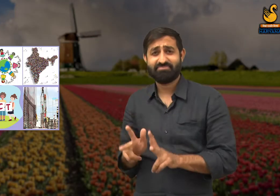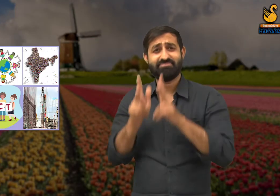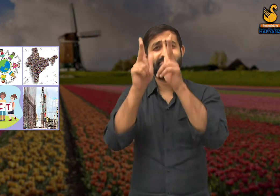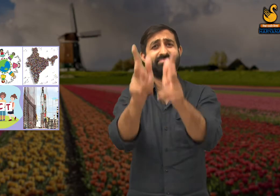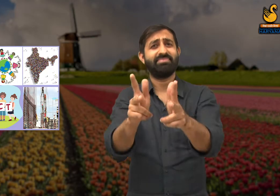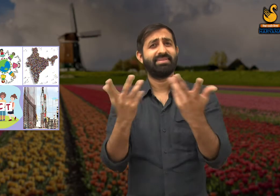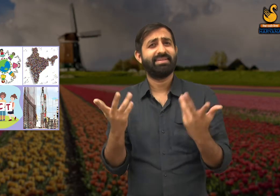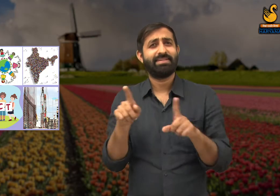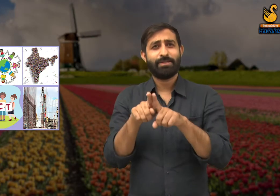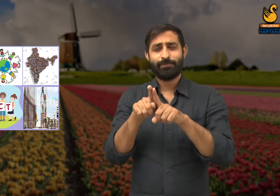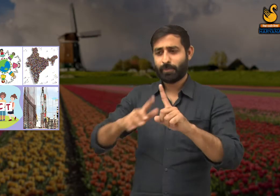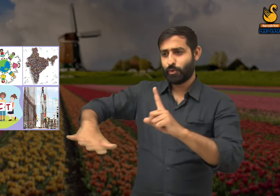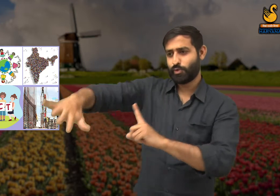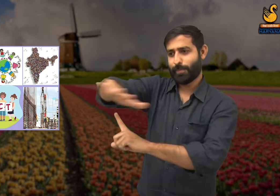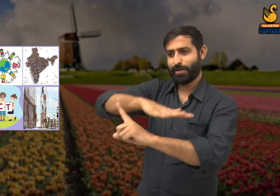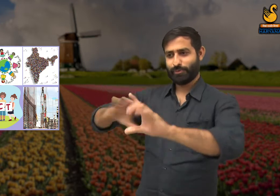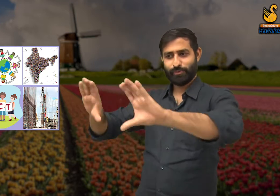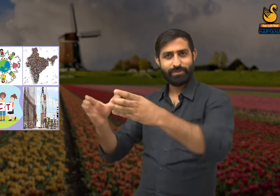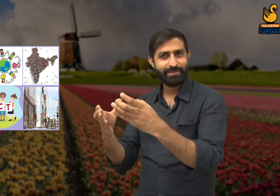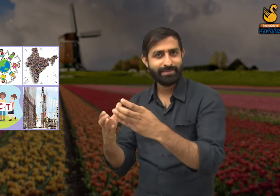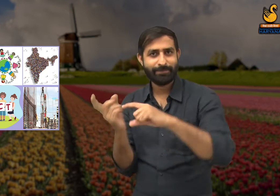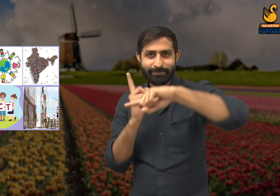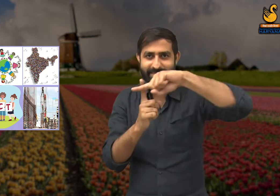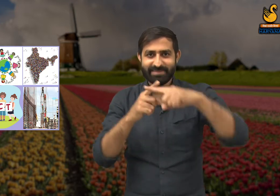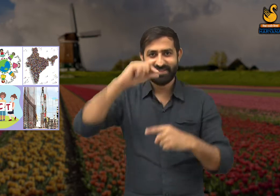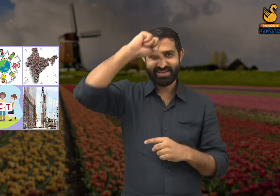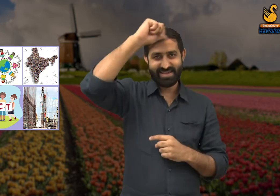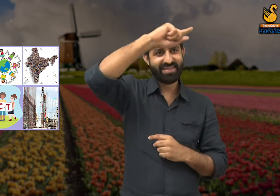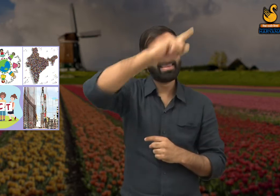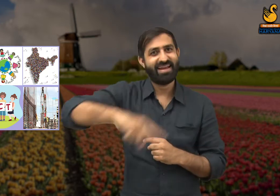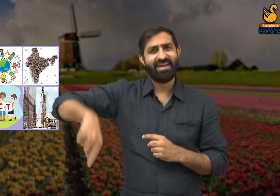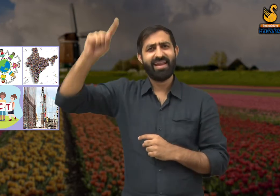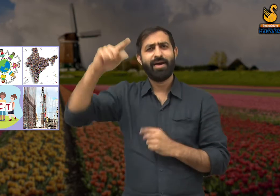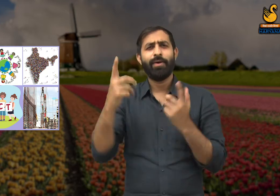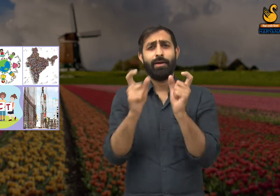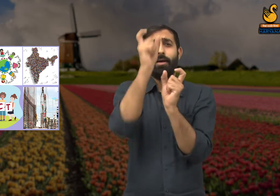कवि कहते हैं कि समाज और देश के सभी लोगों में